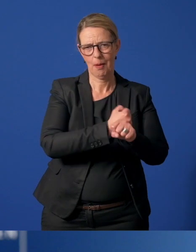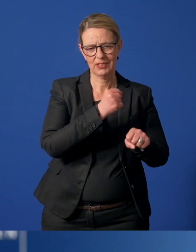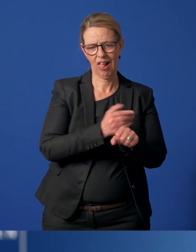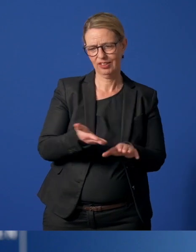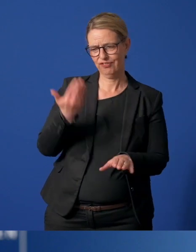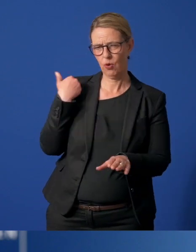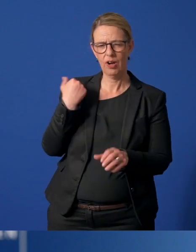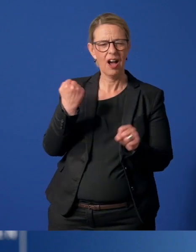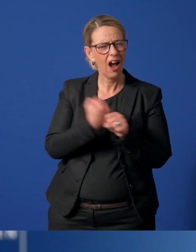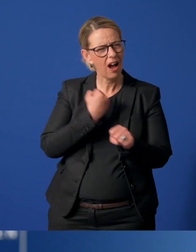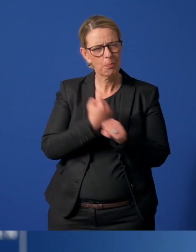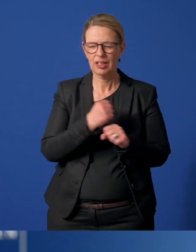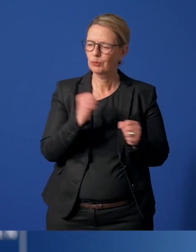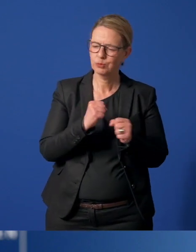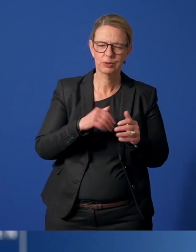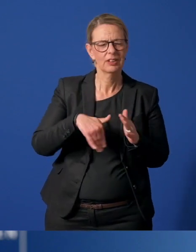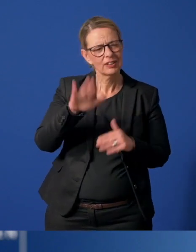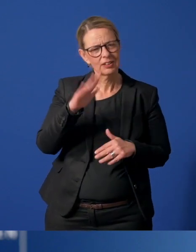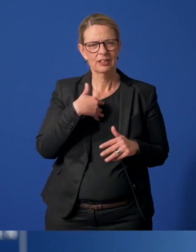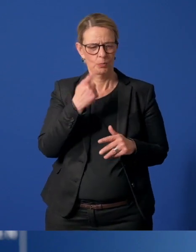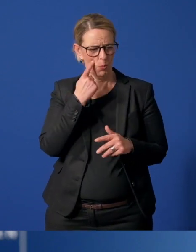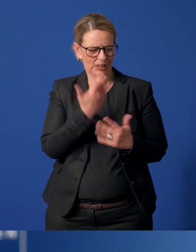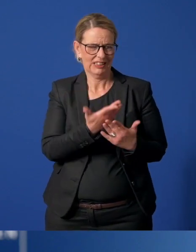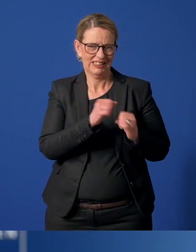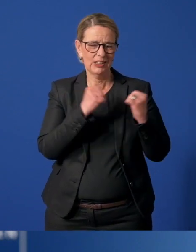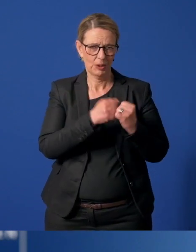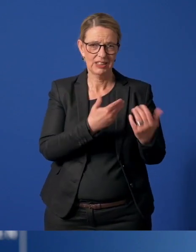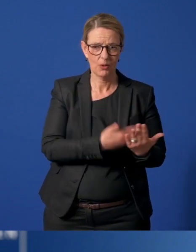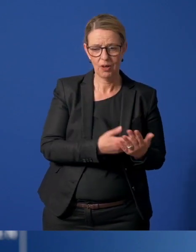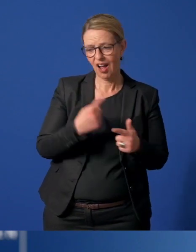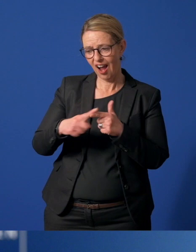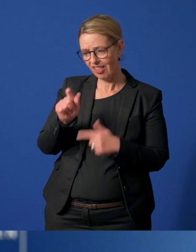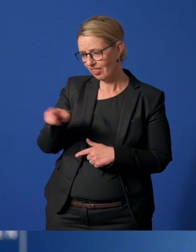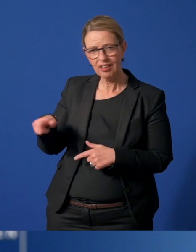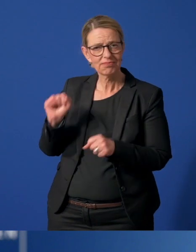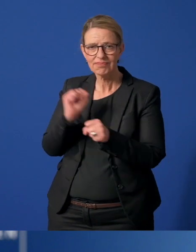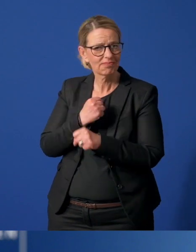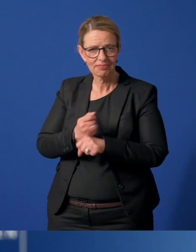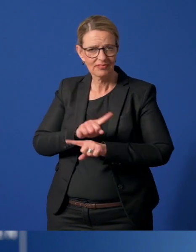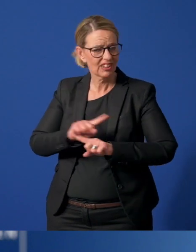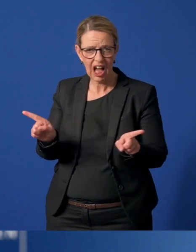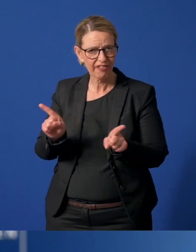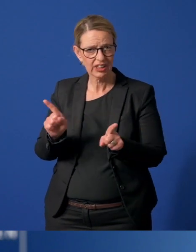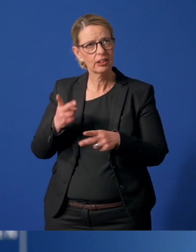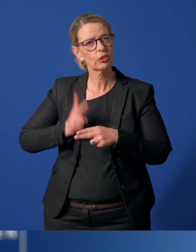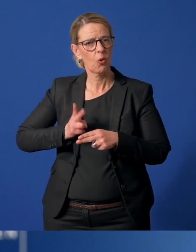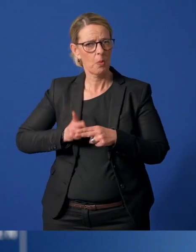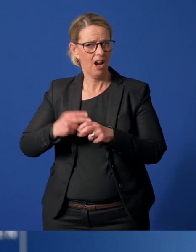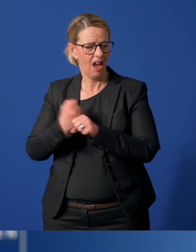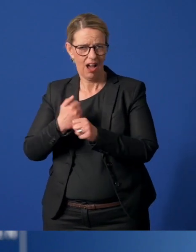Sie arbeiten und leisten Beachtliches unter den aktuellen Umständen. Andere können oder dürfen ihre Arbeit nicht im gewohnten Umfang fortführen.